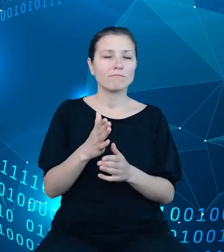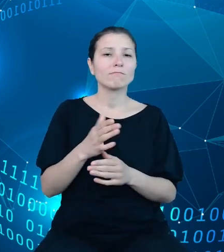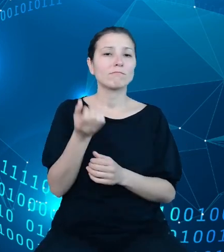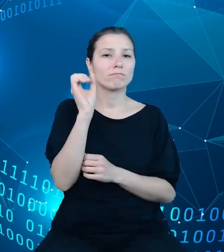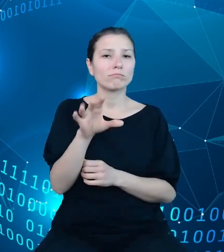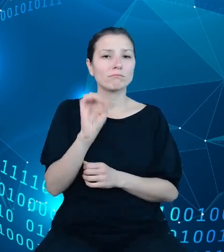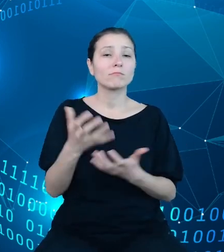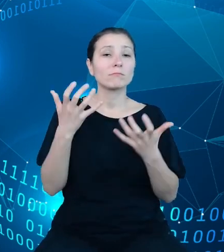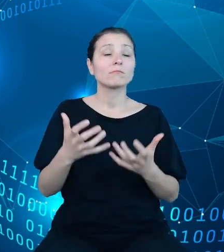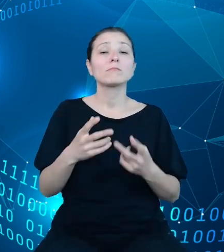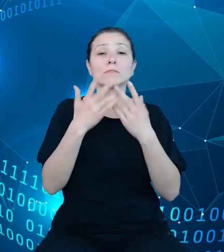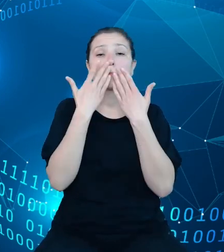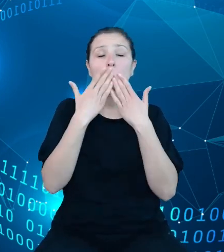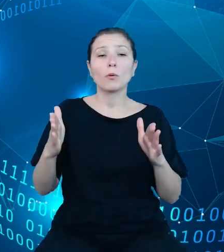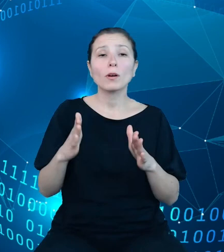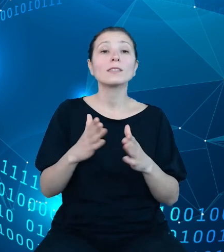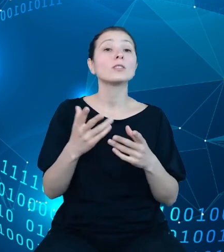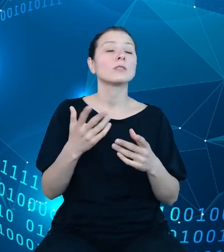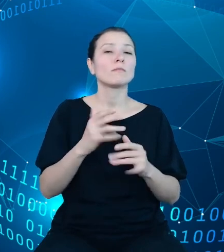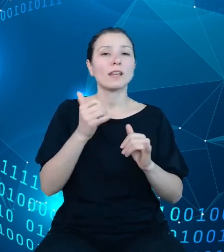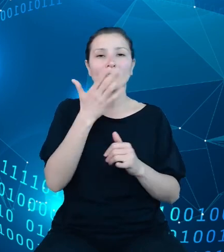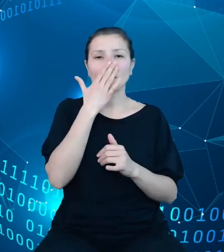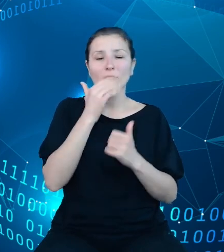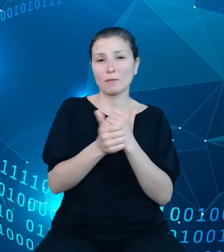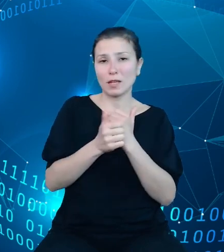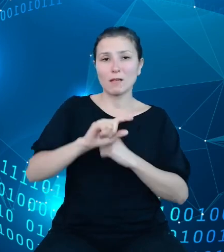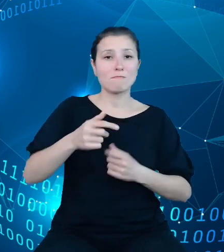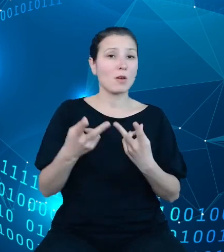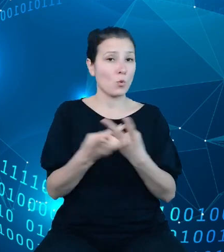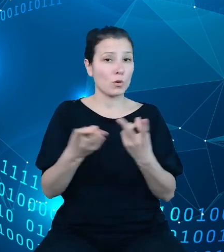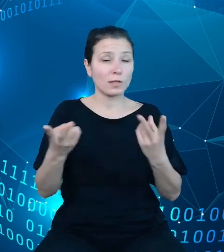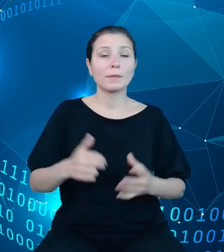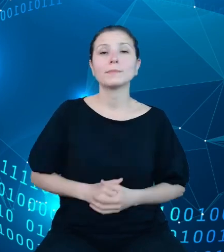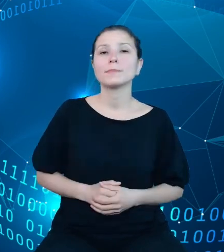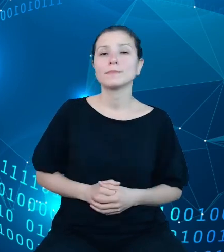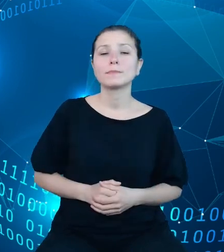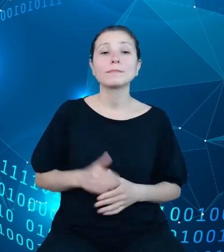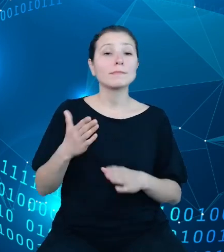przez nasze API danych, jednak, jednak zanim przejdę do tego zakresu